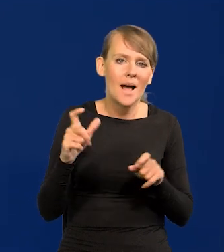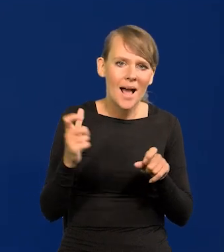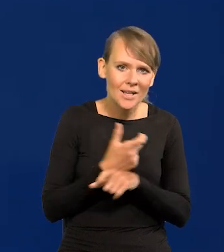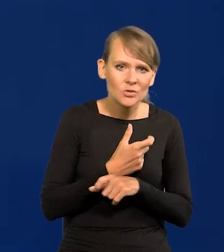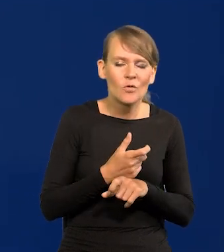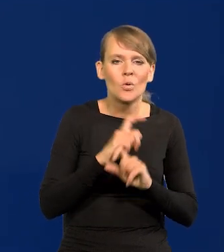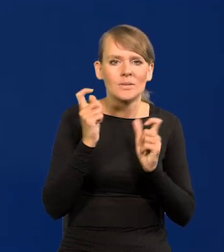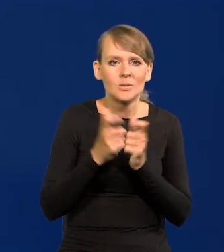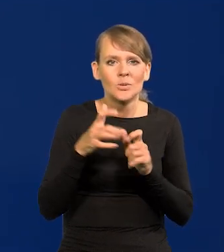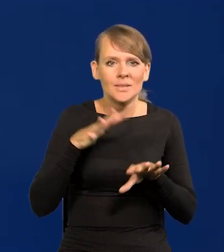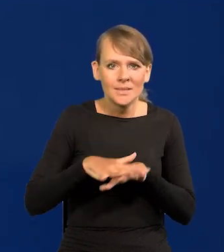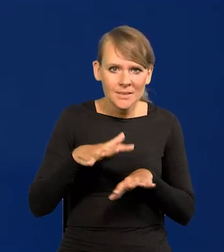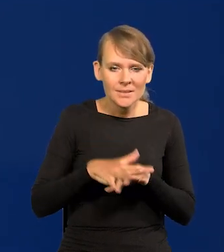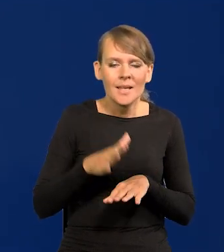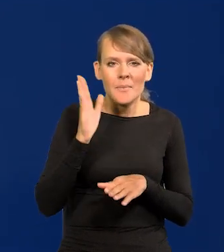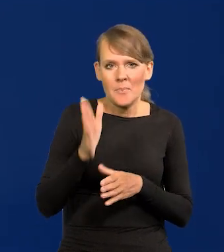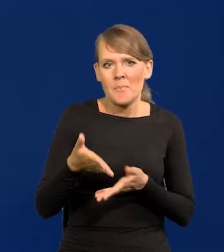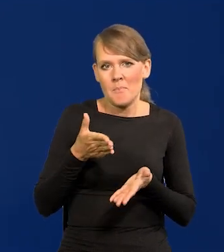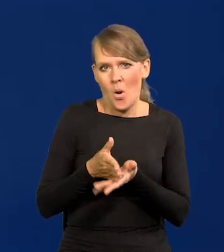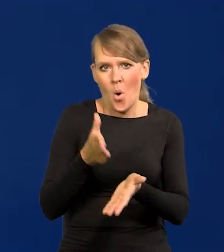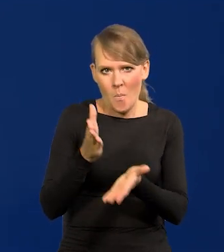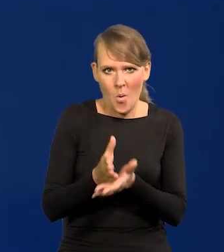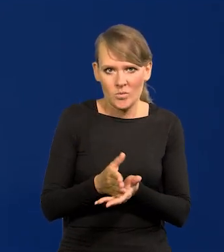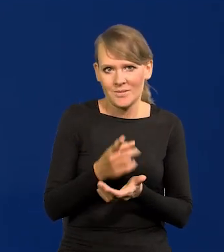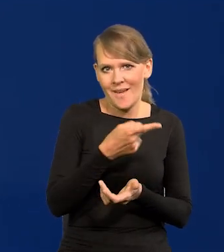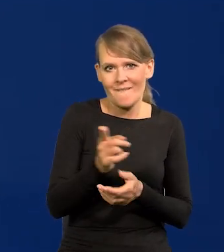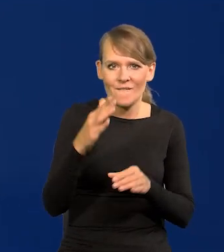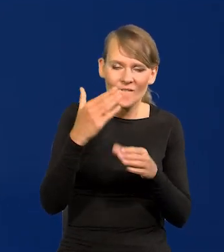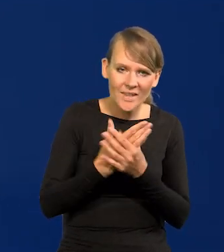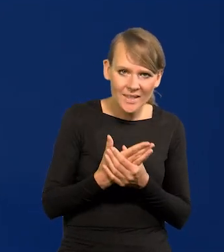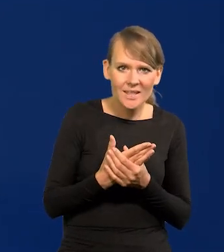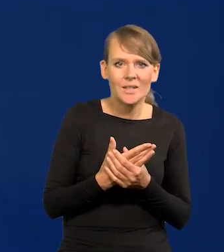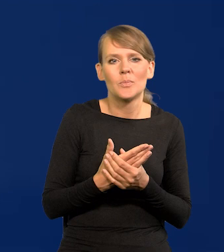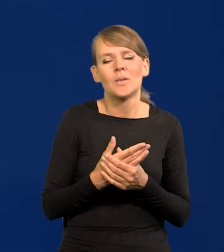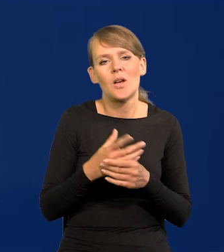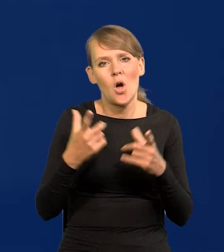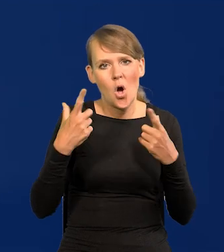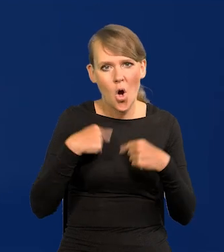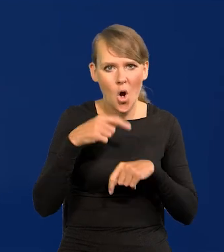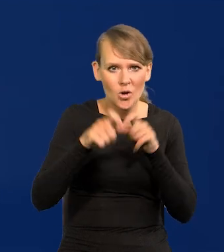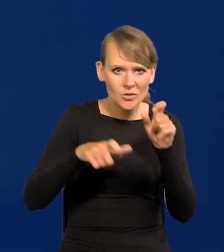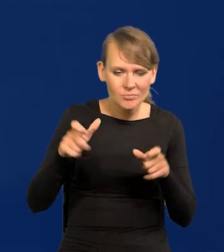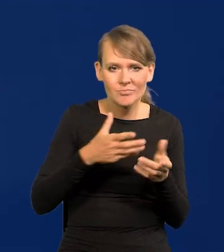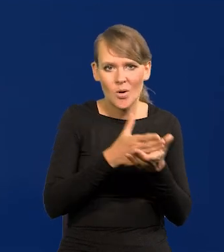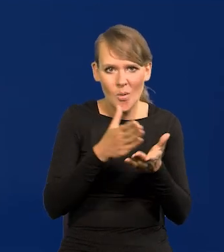że cały system wspomoże firmy i osoby fizyczne na tyle,